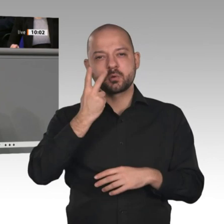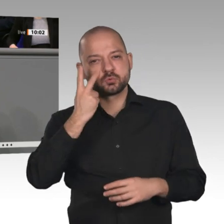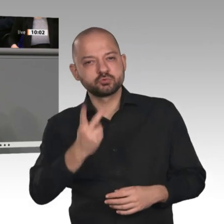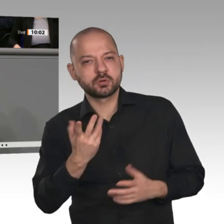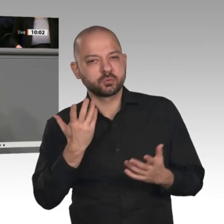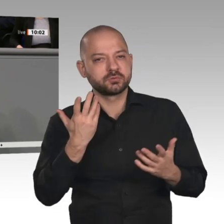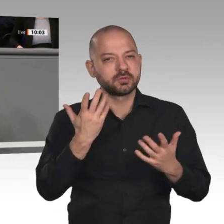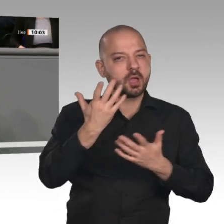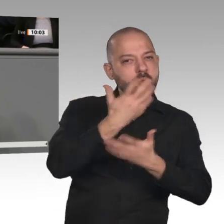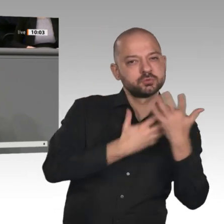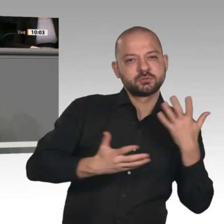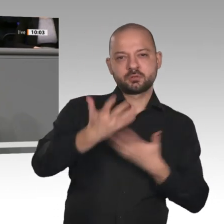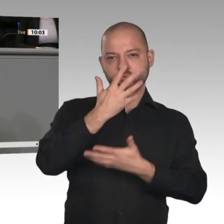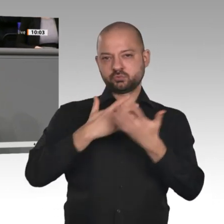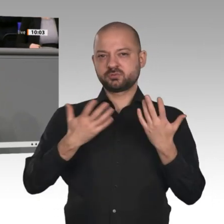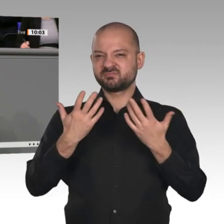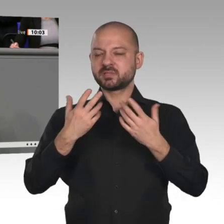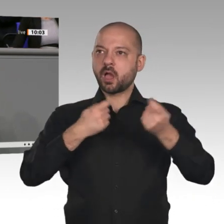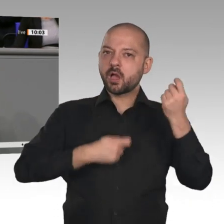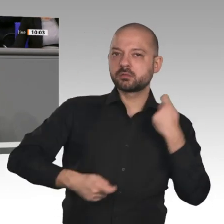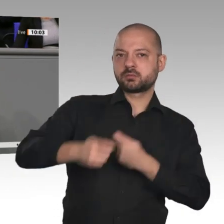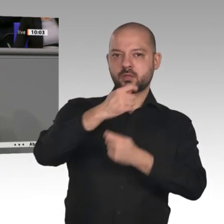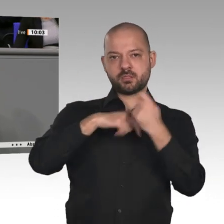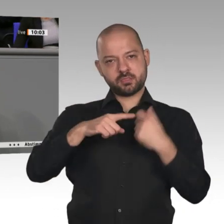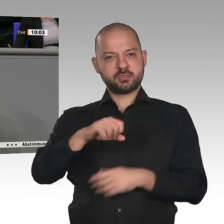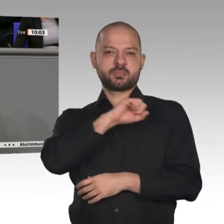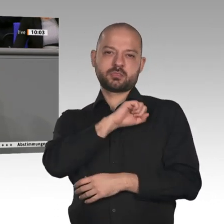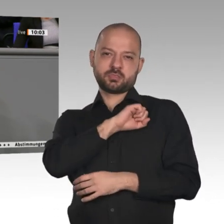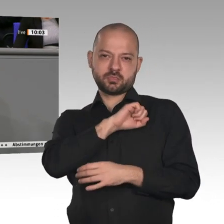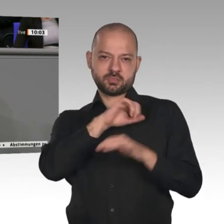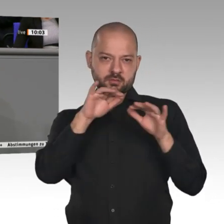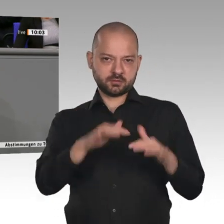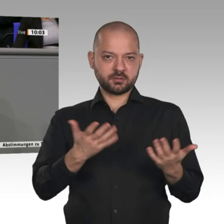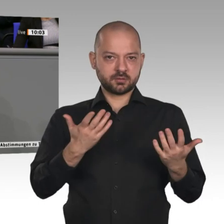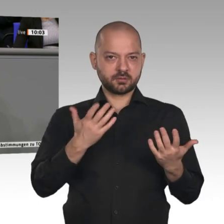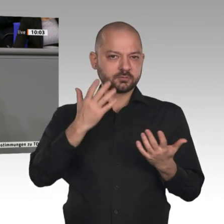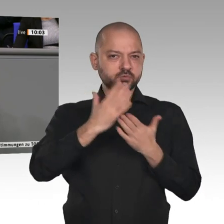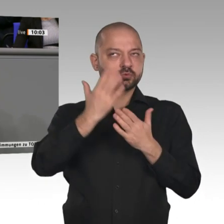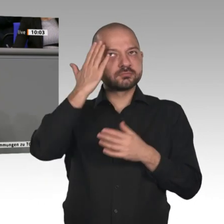im letzten Jahr kürzer geworden. Das ist ein erstes Fanal. Dagegen müssen wir kräftig